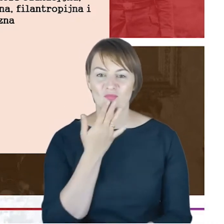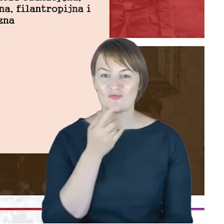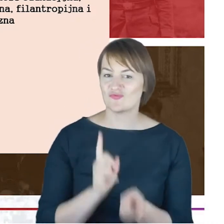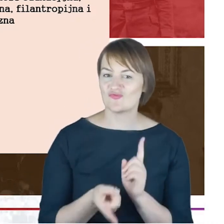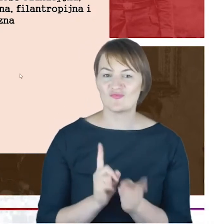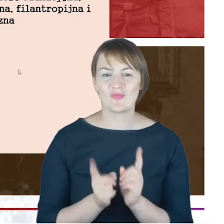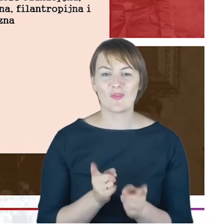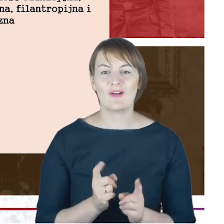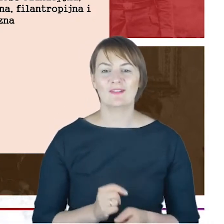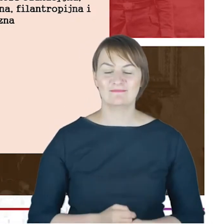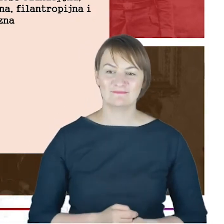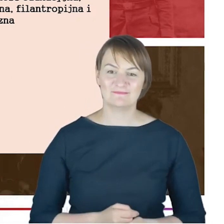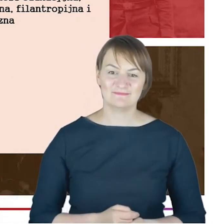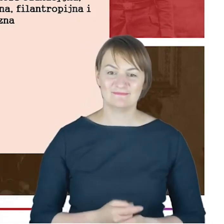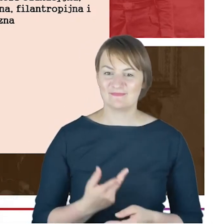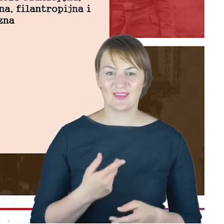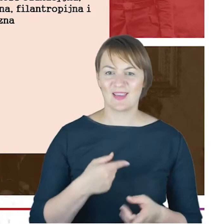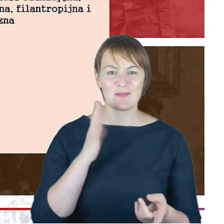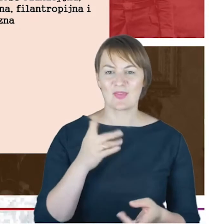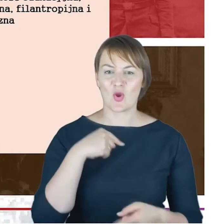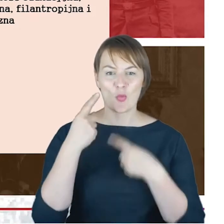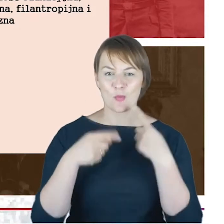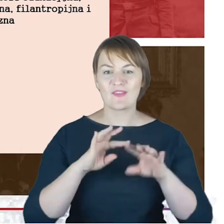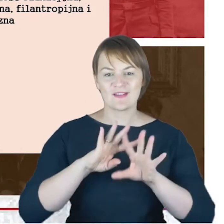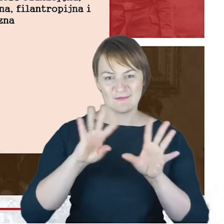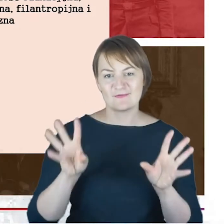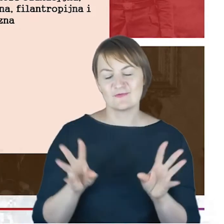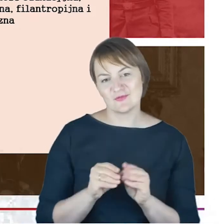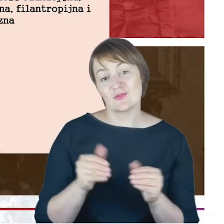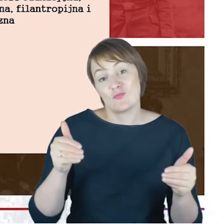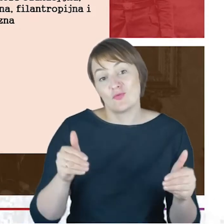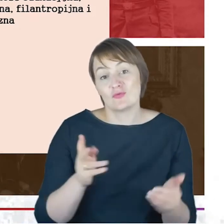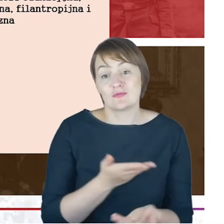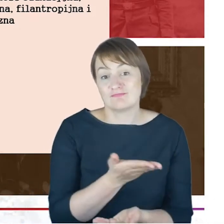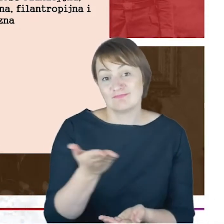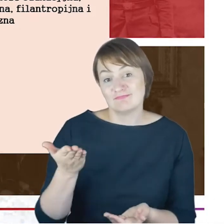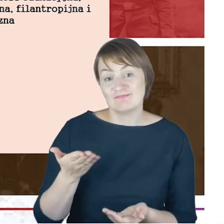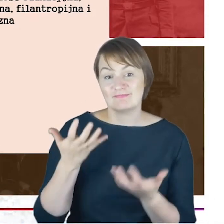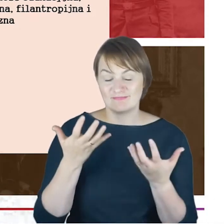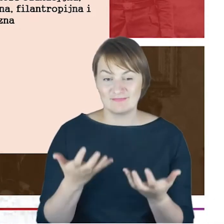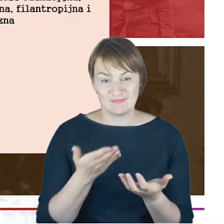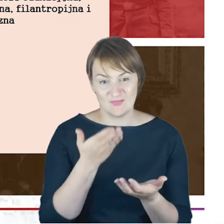chyba nawet nie mówiąc wszystkiego, mając nadzieję, że może ktoś Państwo zechce te dane dla siebie wykorzystać.